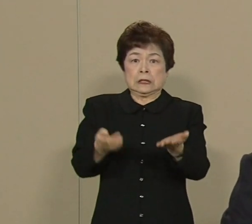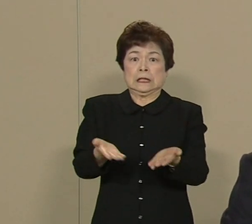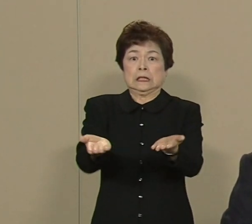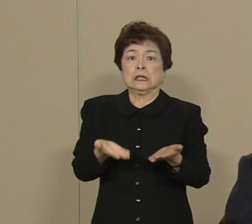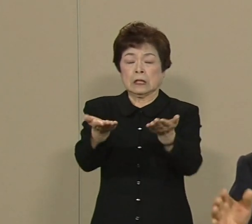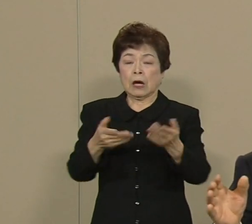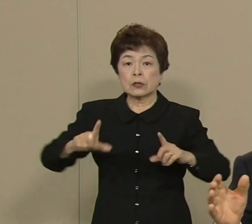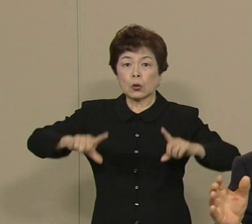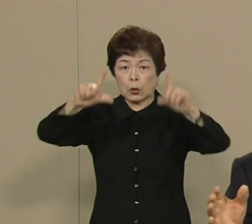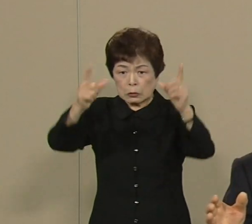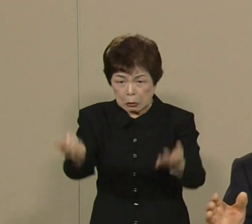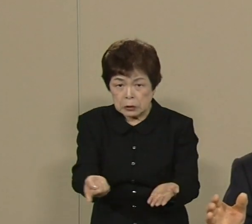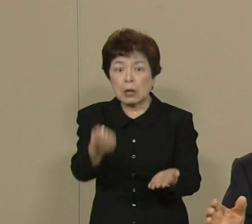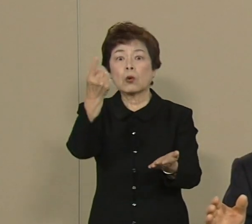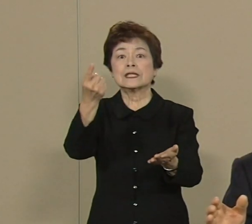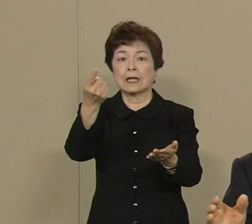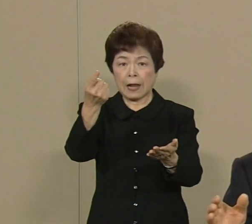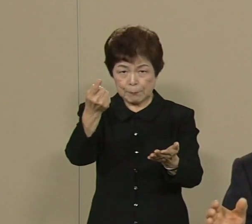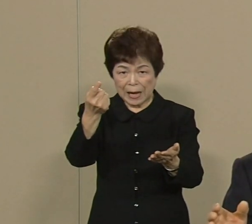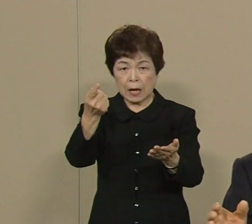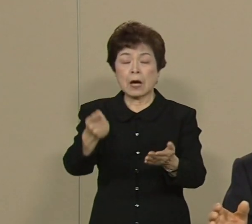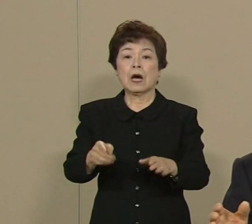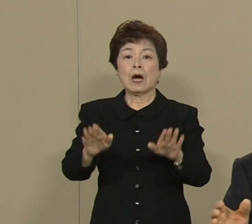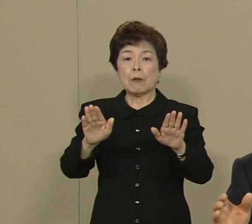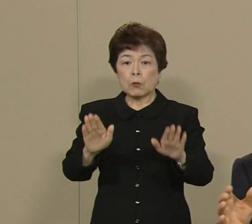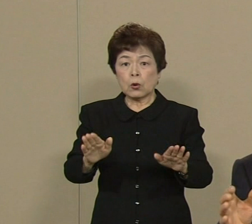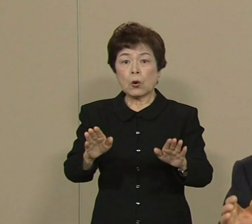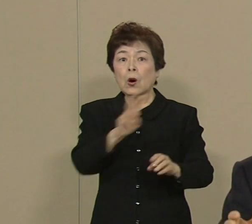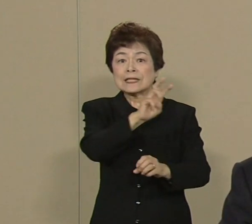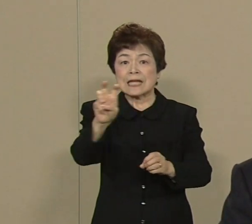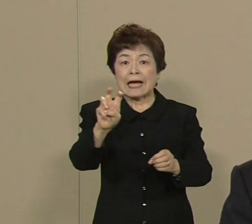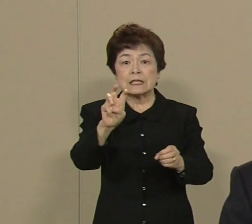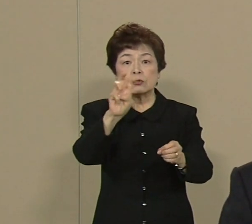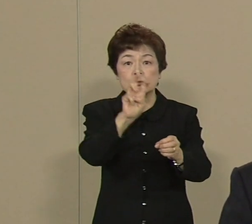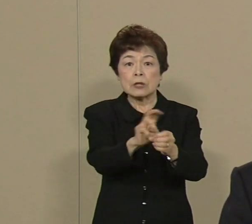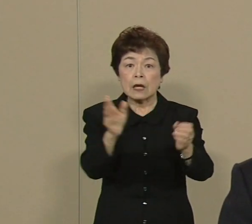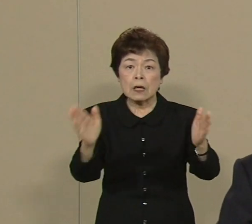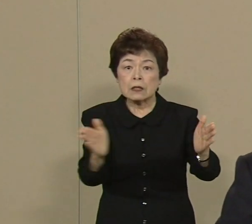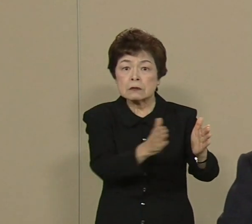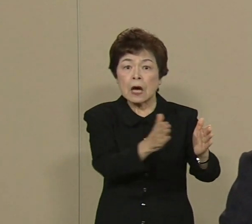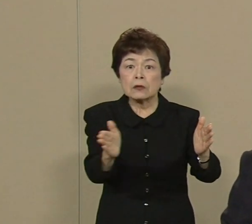これは あの 30年以内に 7割の確率でそれがある